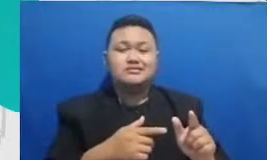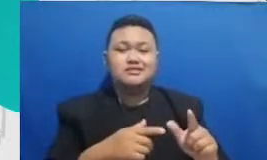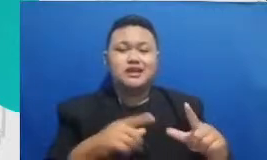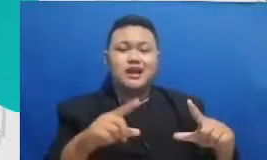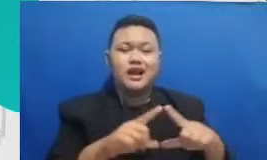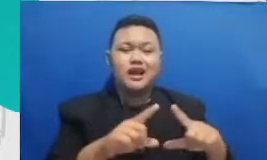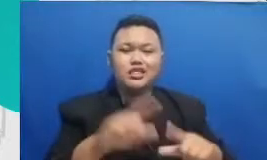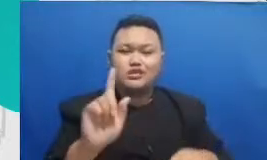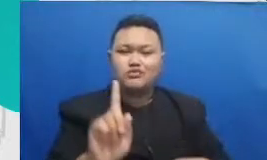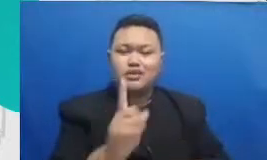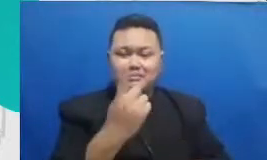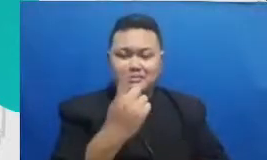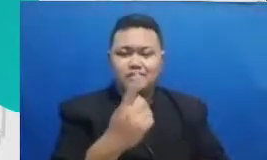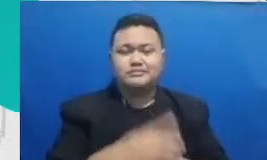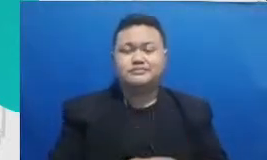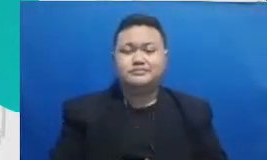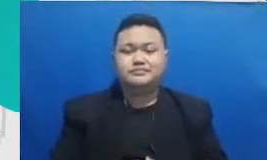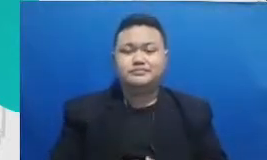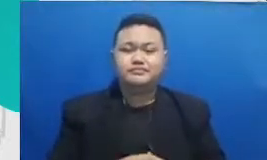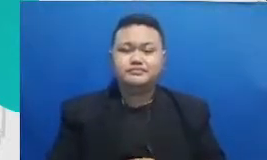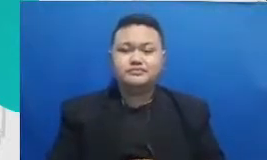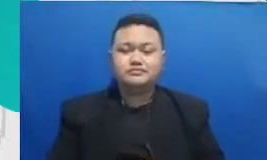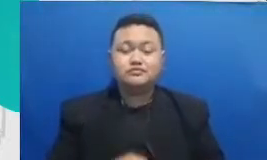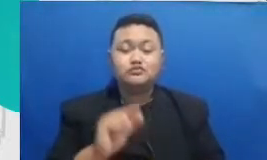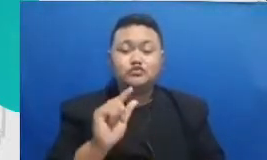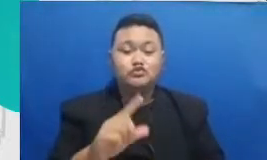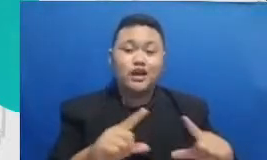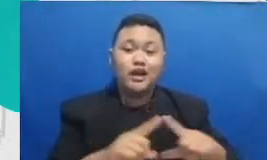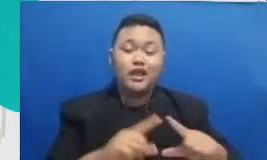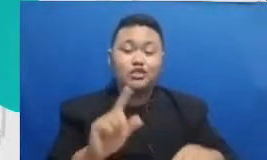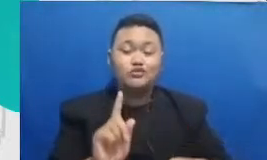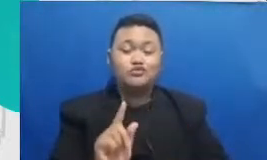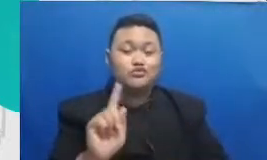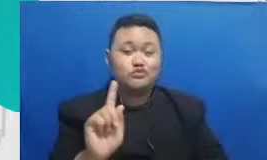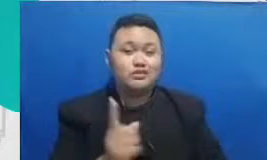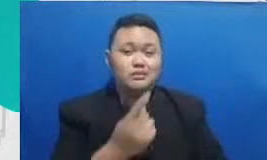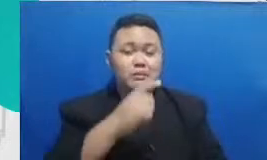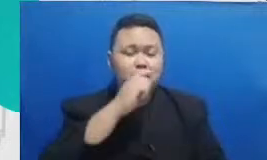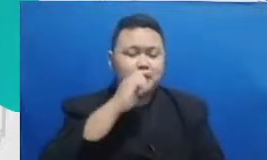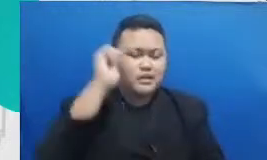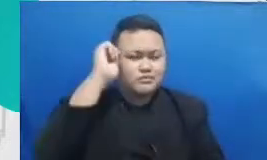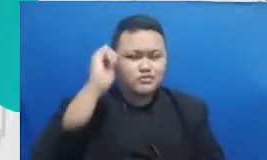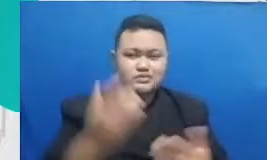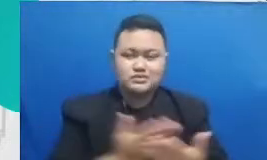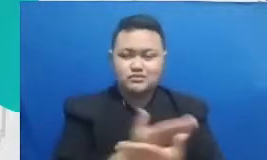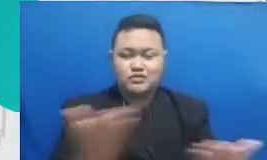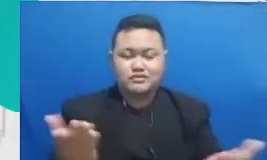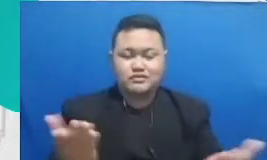teknologi itu adalah kategori yang pertama kategori kedua adalah aplikasi-aplikasi yang